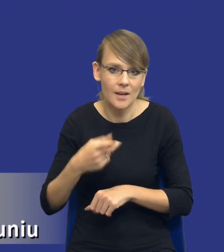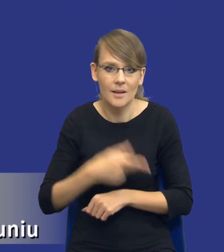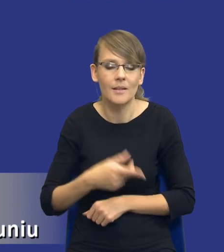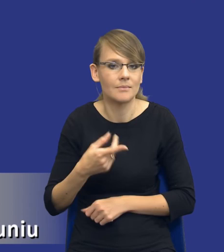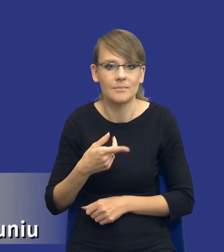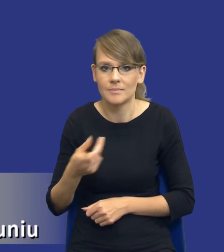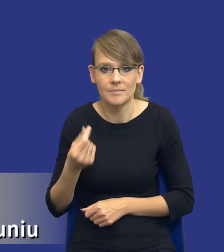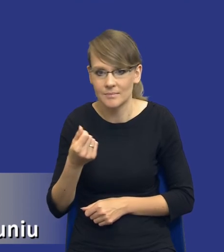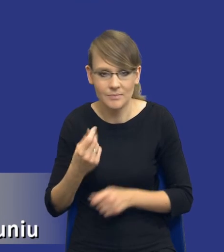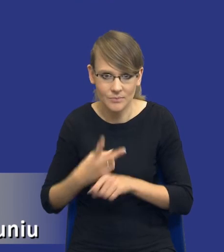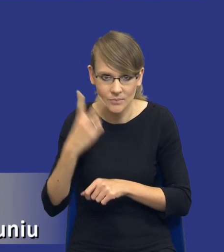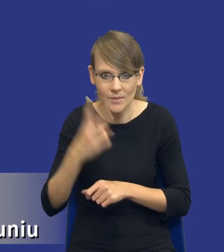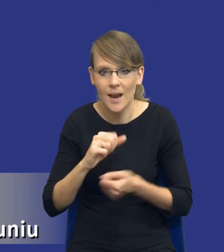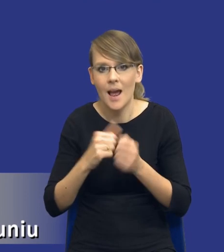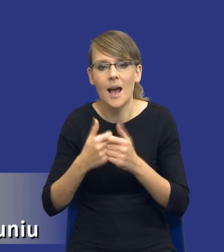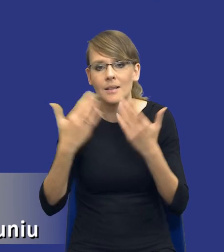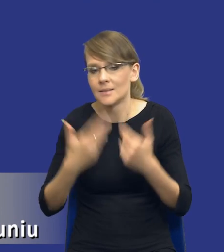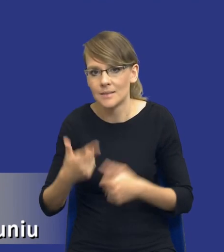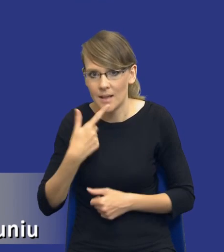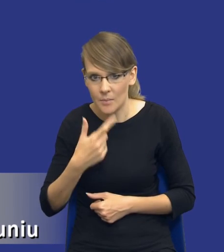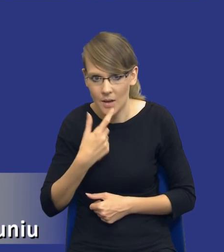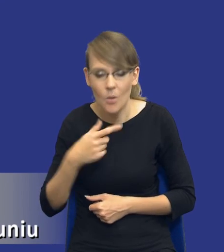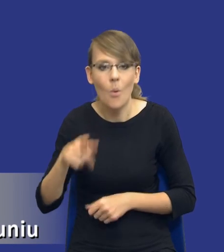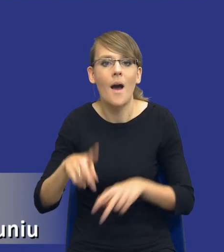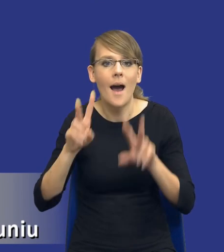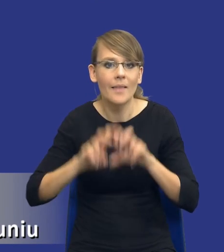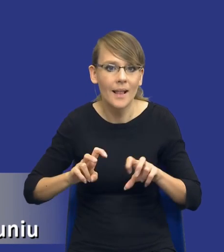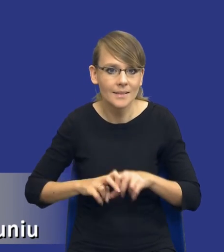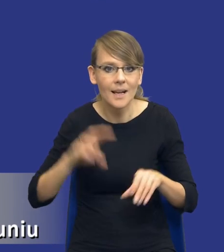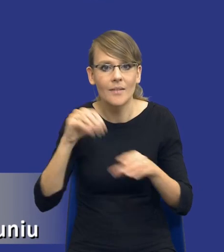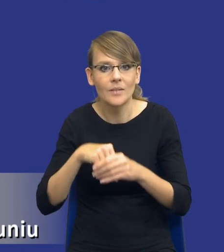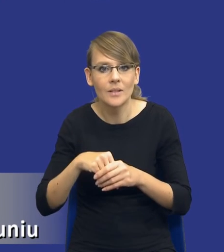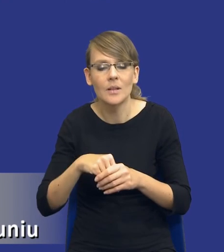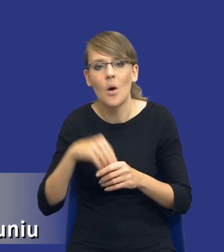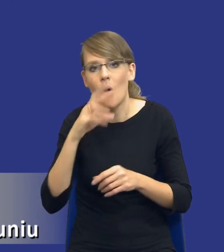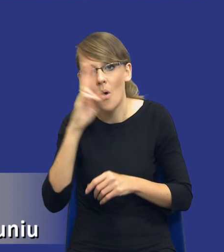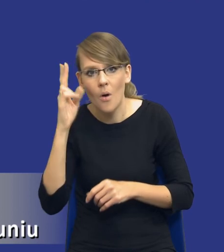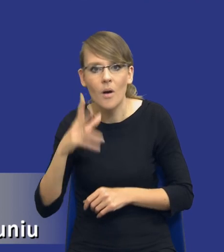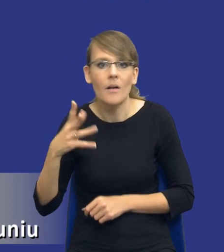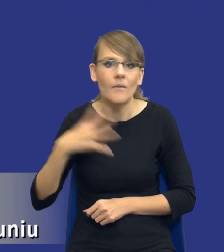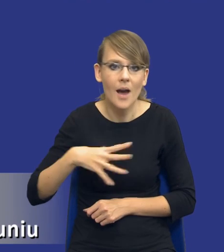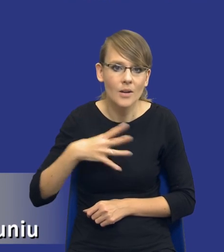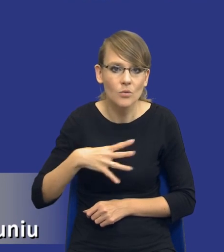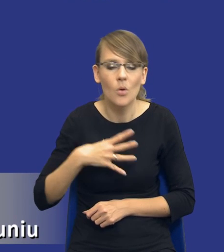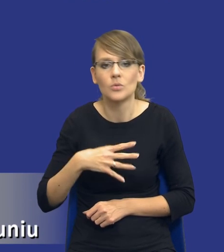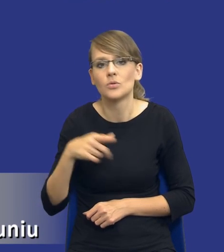W związku z tym od razu w tej analizie te orientacyjne wartości różnych wariantów powinny nam to wykazać.